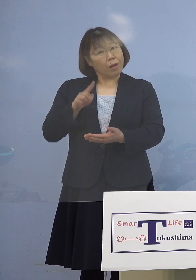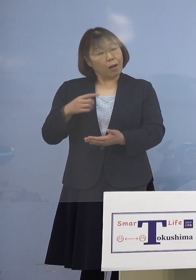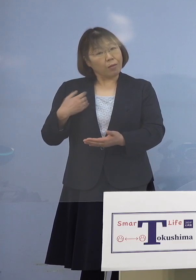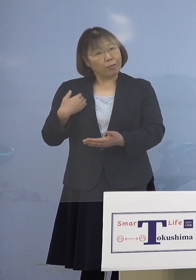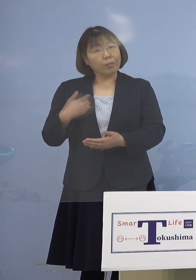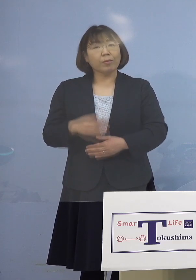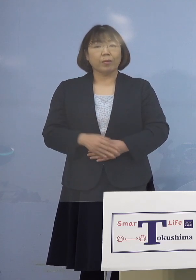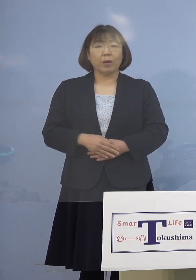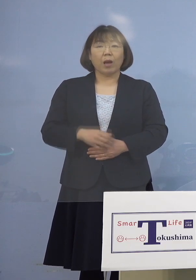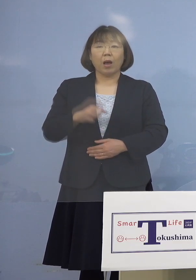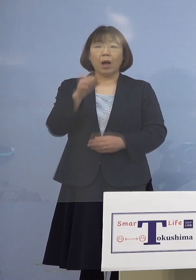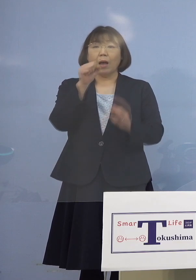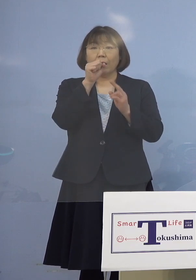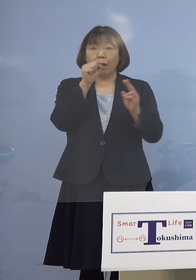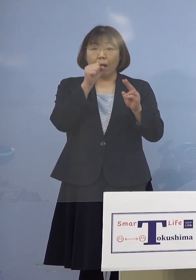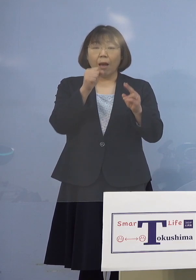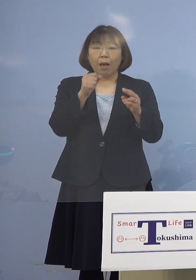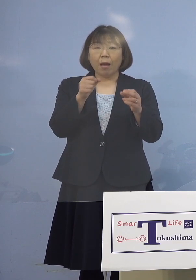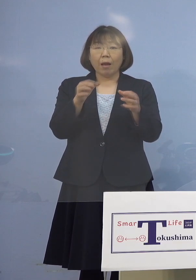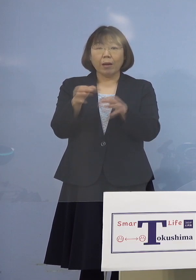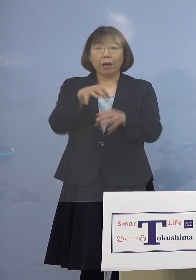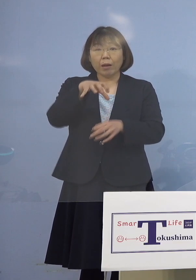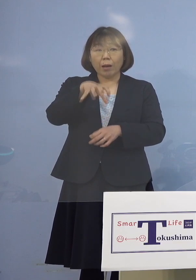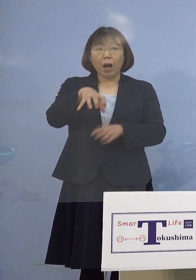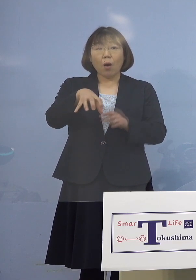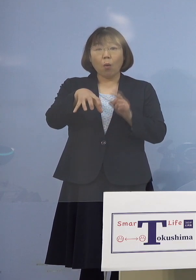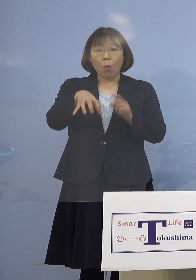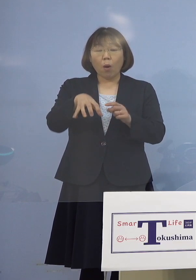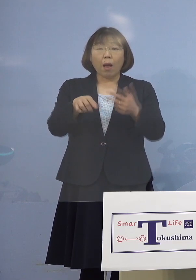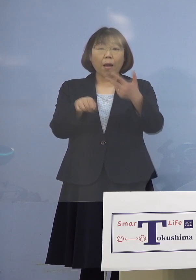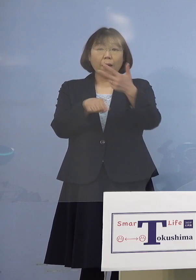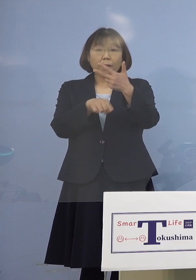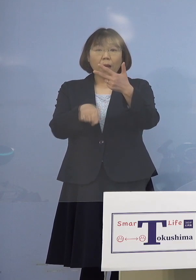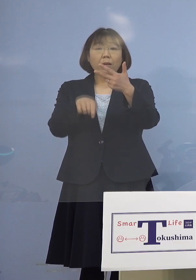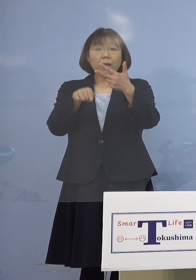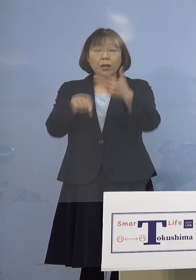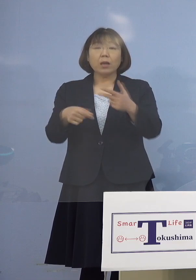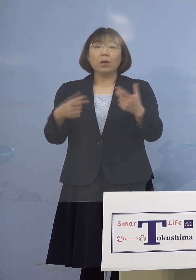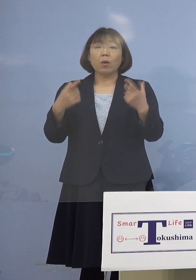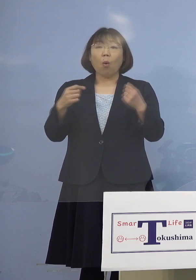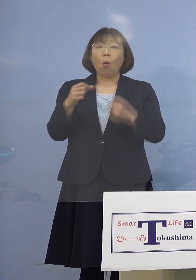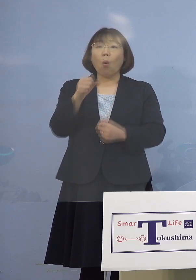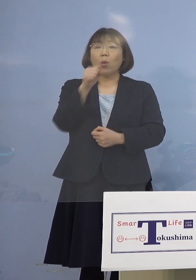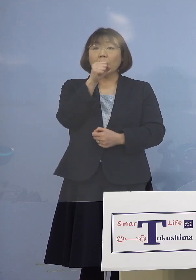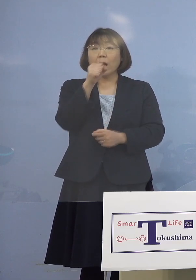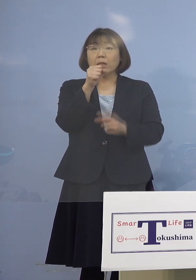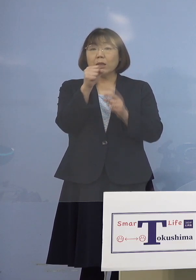カラオケ店ではこの7名の方は 同じマイクを使って